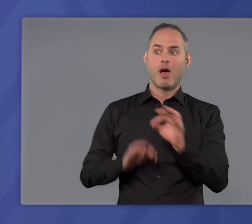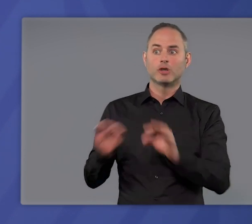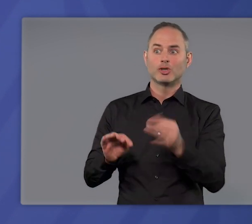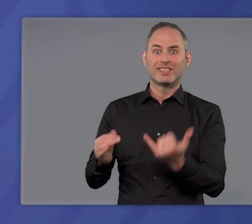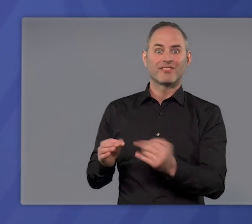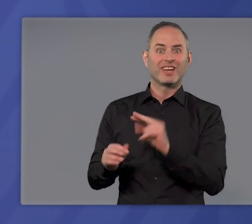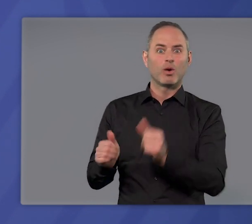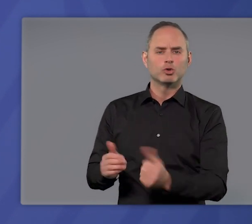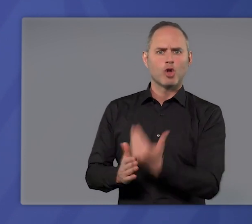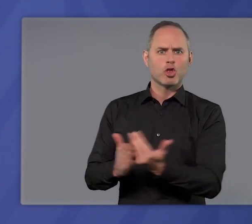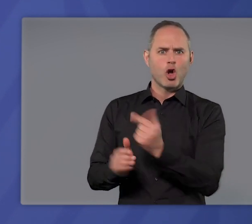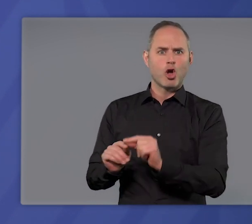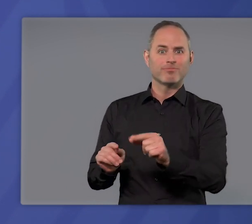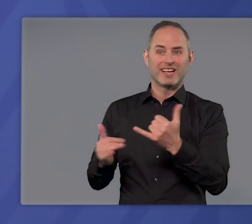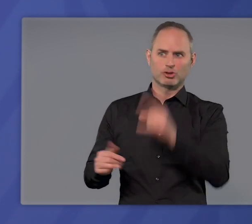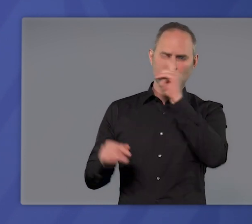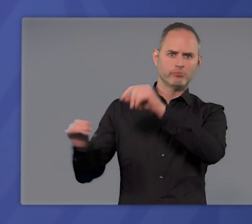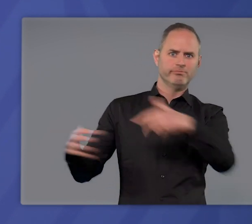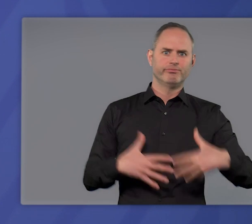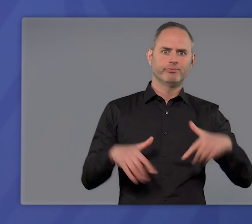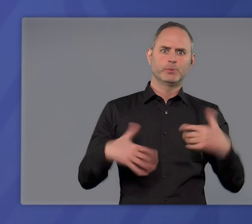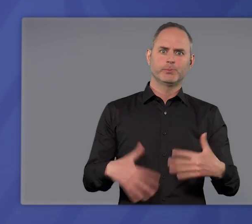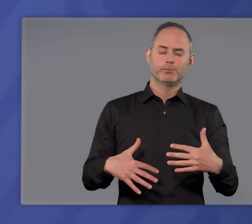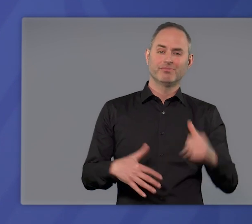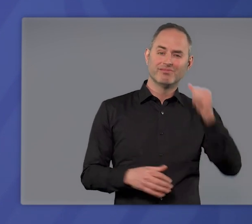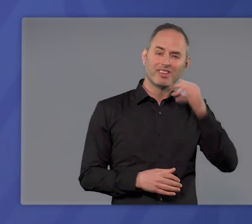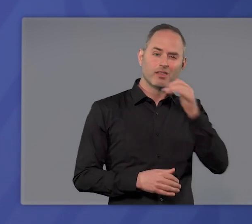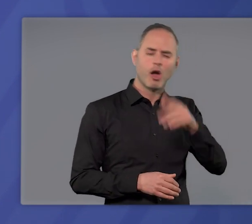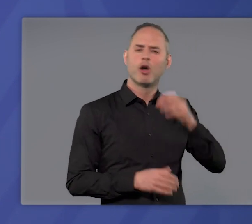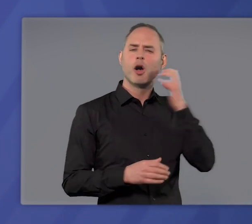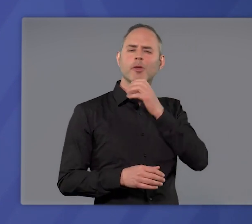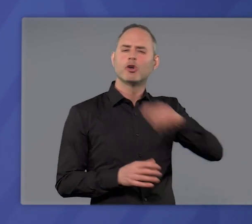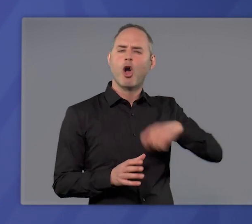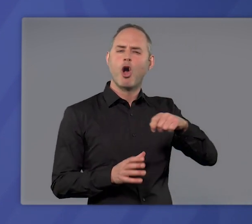hat sich auch in Deutschland durchgesetzt. Jeden Tag meldet das Robert-Koch-Institut Zahlen